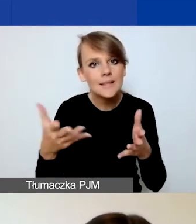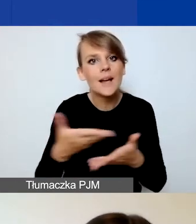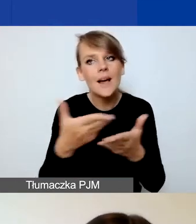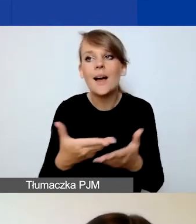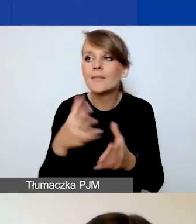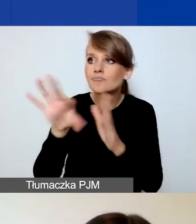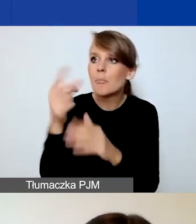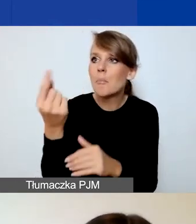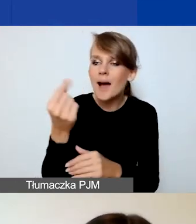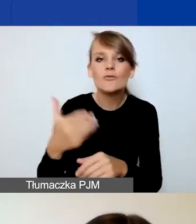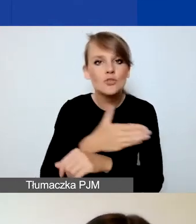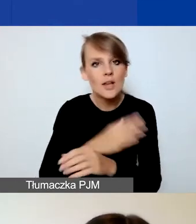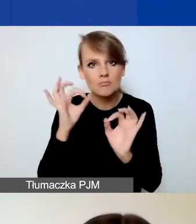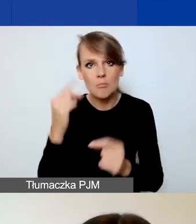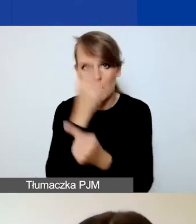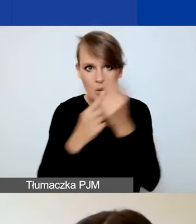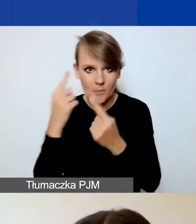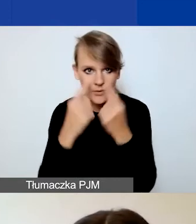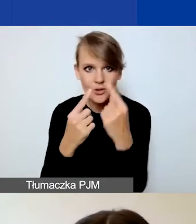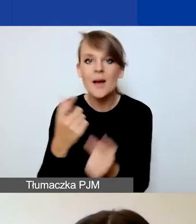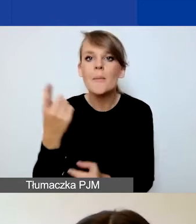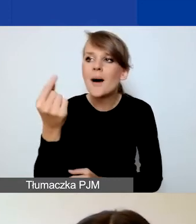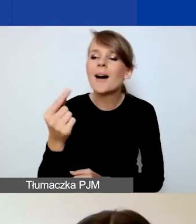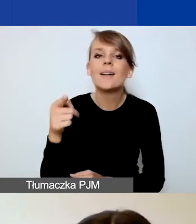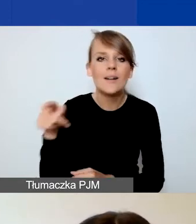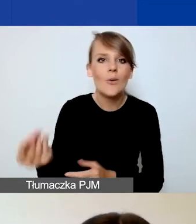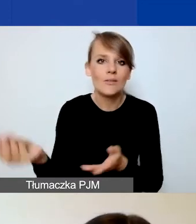Partner ma wnosić jakąś wartość dodaną do projektu.